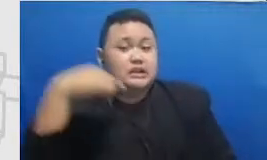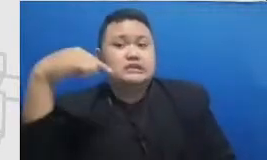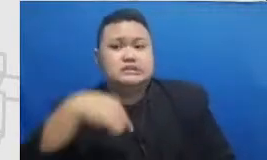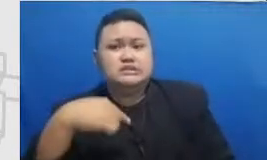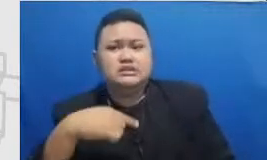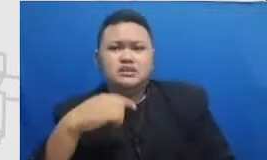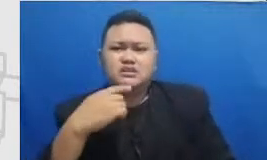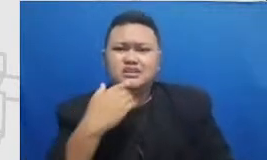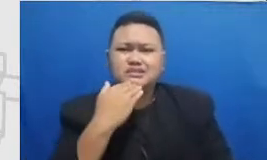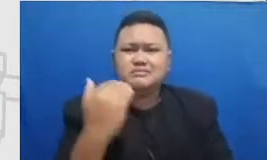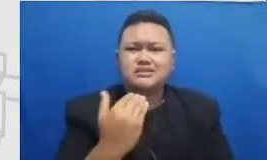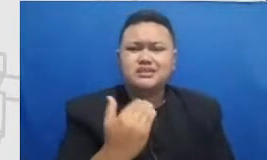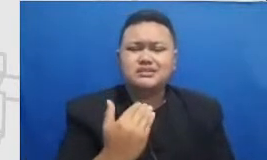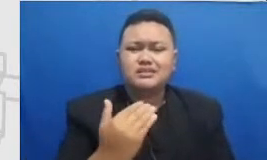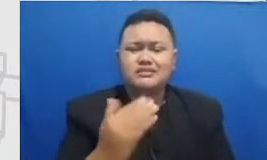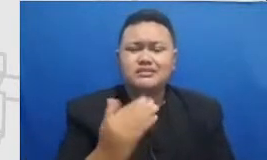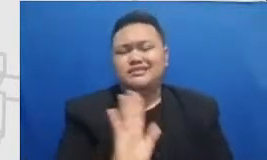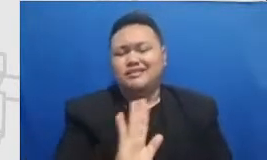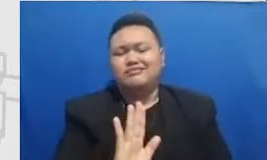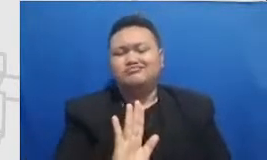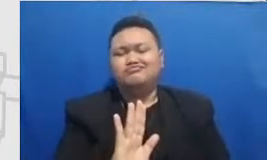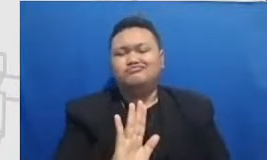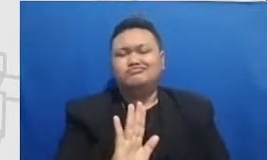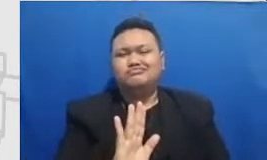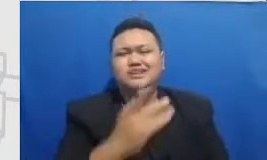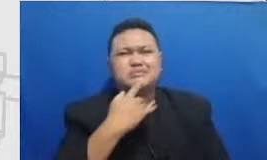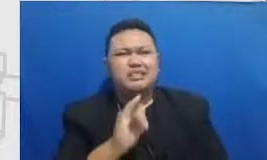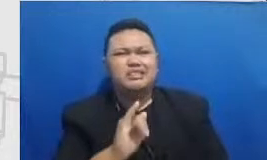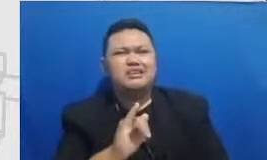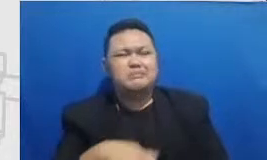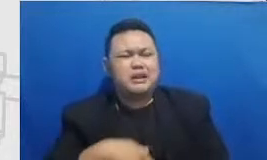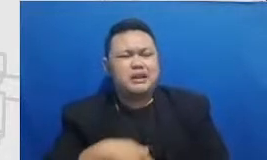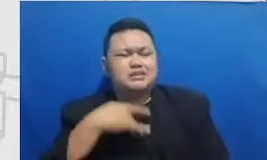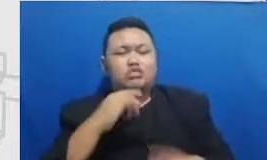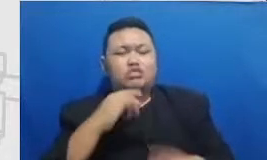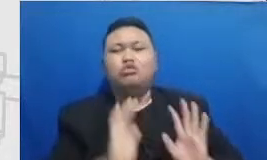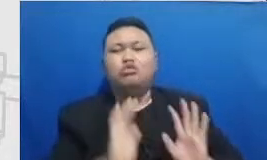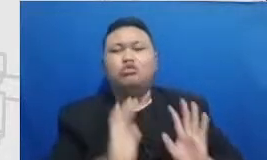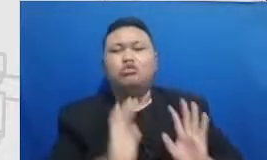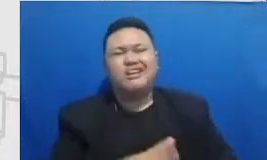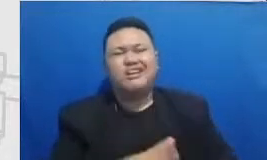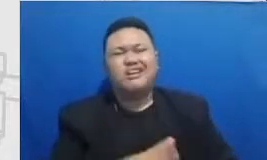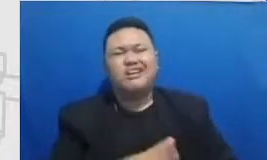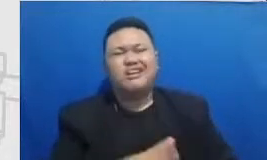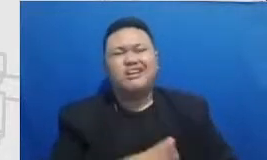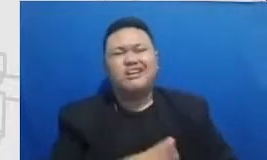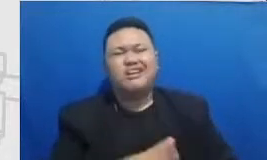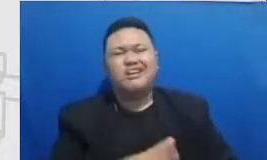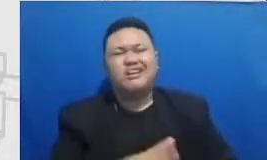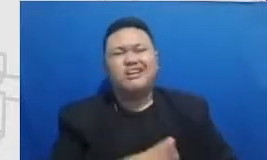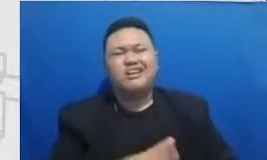Hai kadang-kadang kita lupa dengan momen-momen momen-momen kita yang ini momen-momen hijaunya